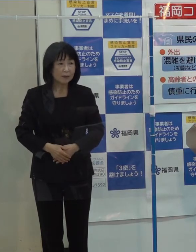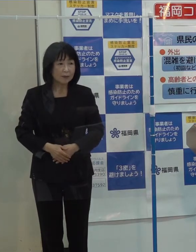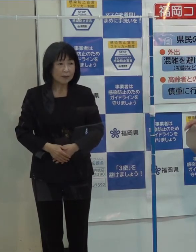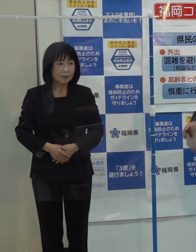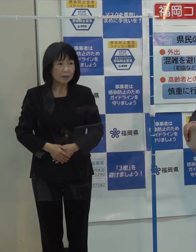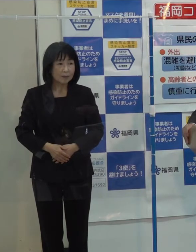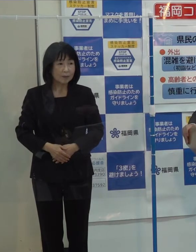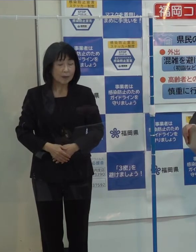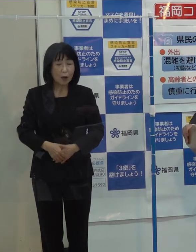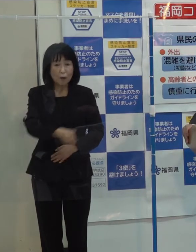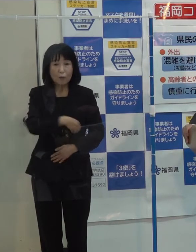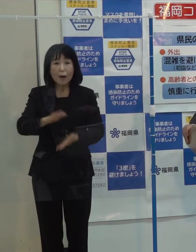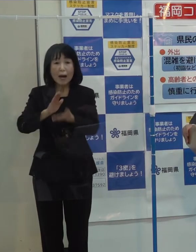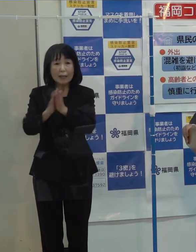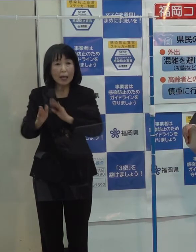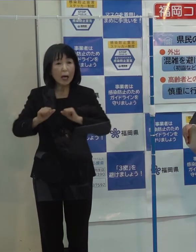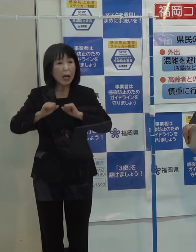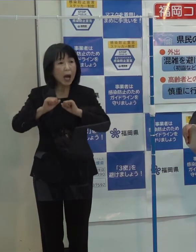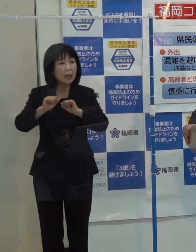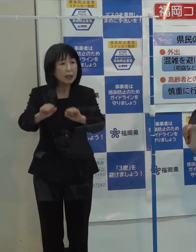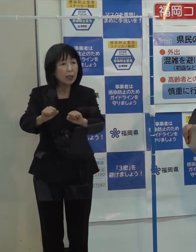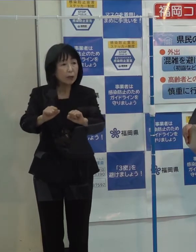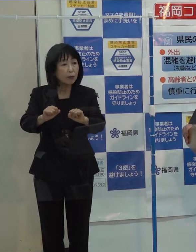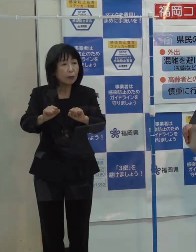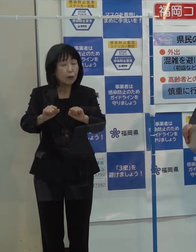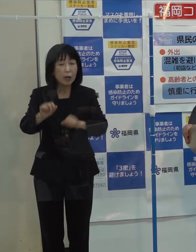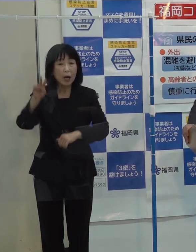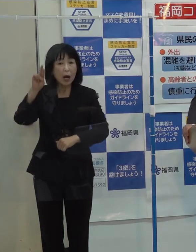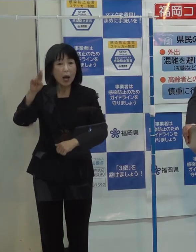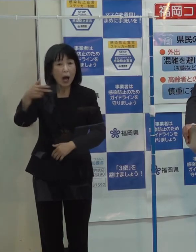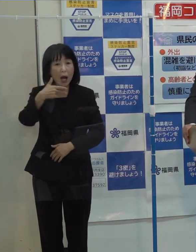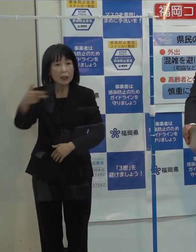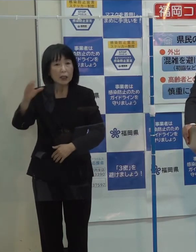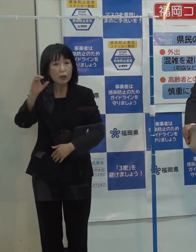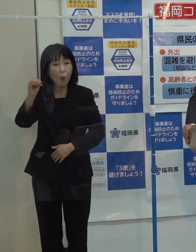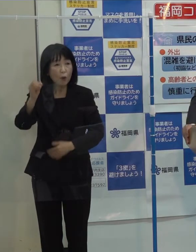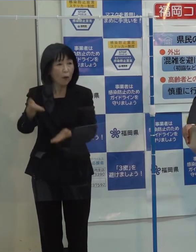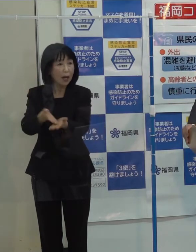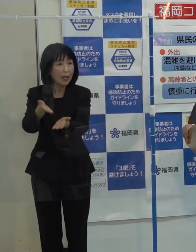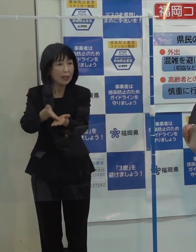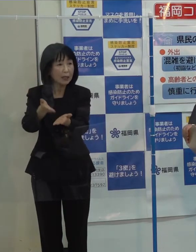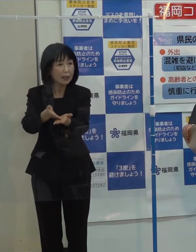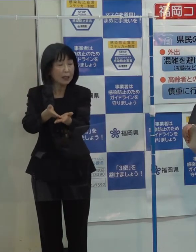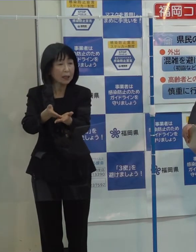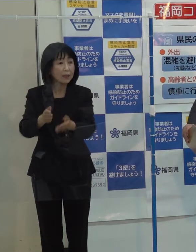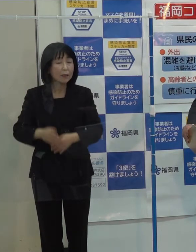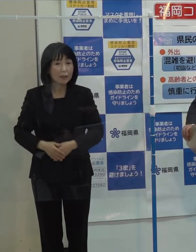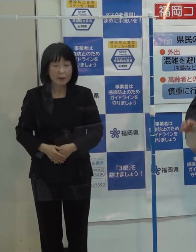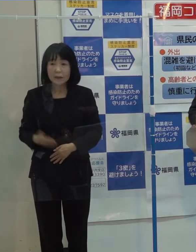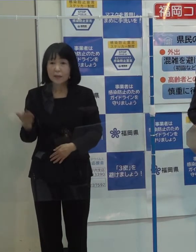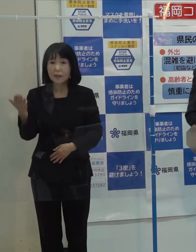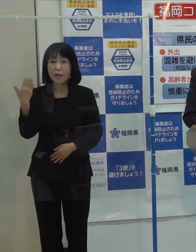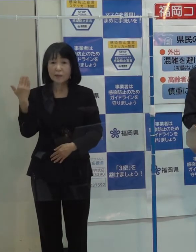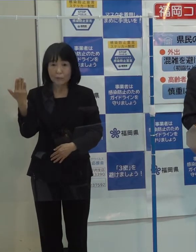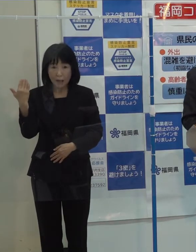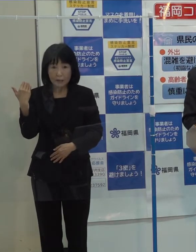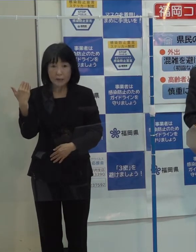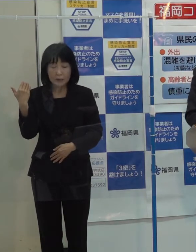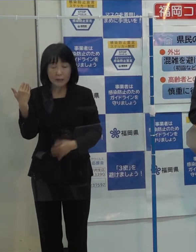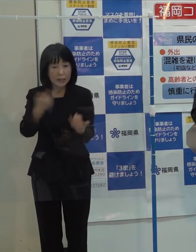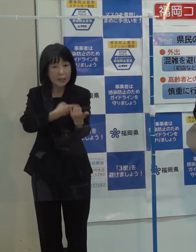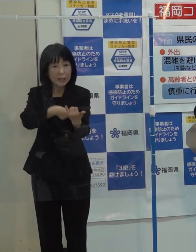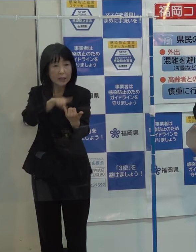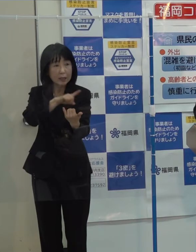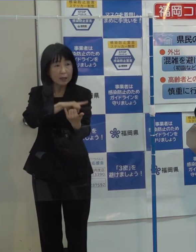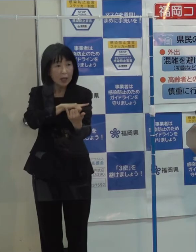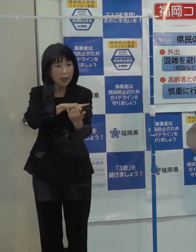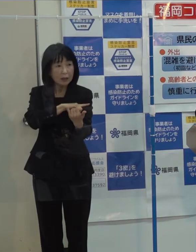（記者）県が放送しているラジオについて 先般 人権救済をしたいという申立てがされて